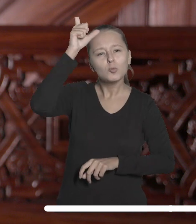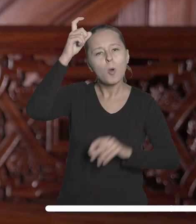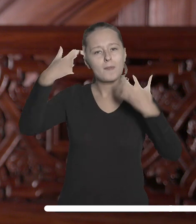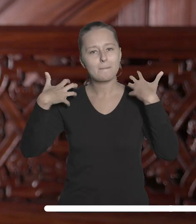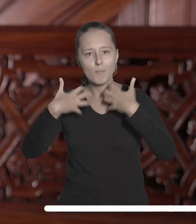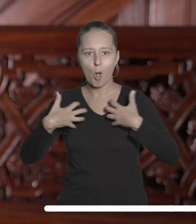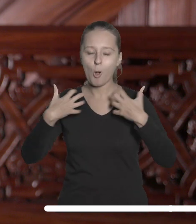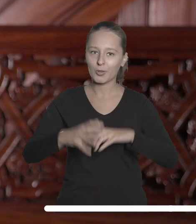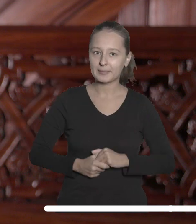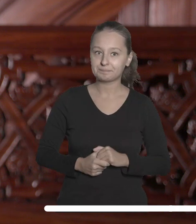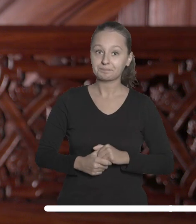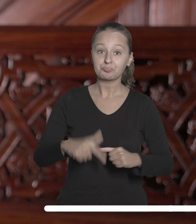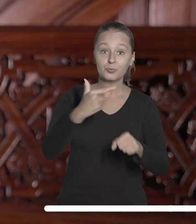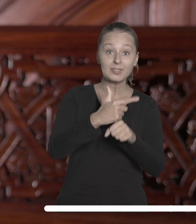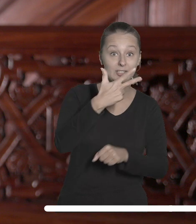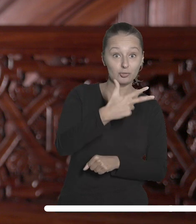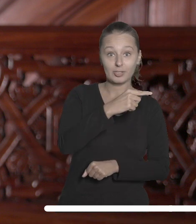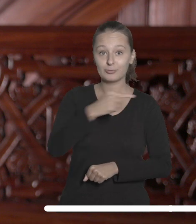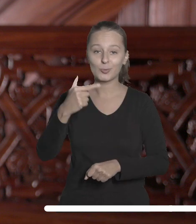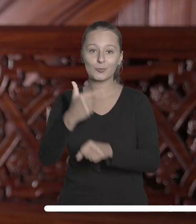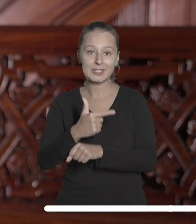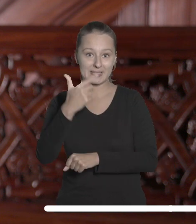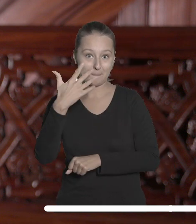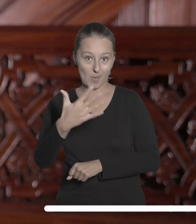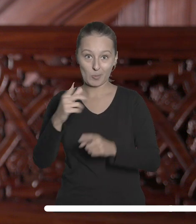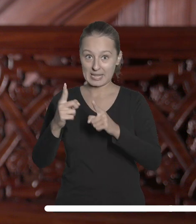Między 23 a 25 października Uniwersytet